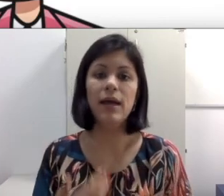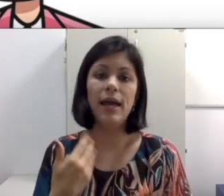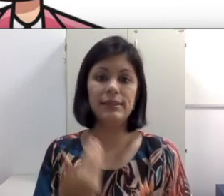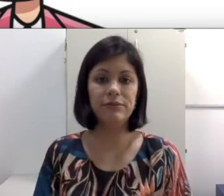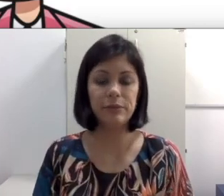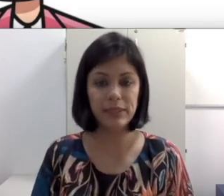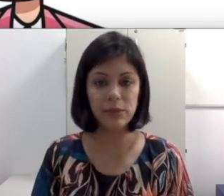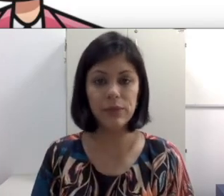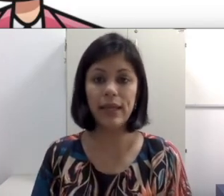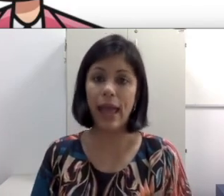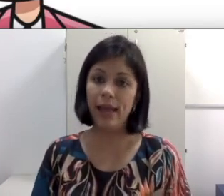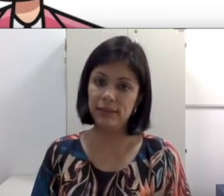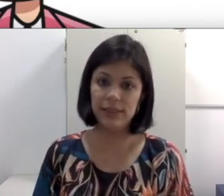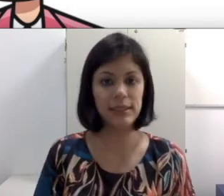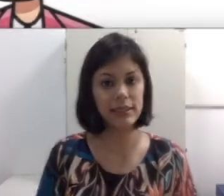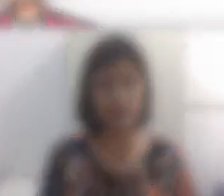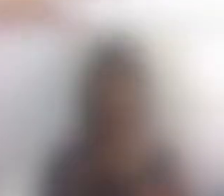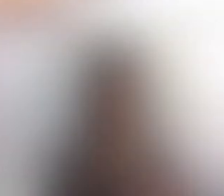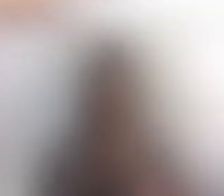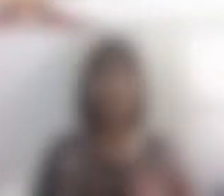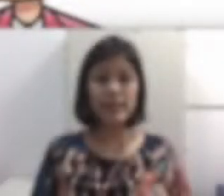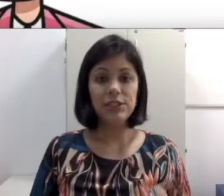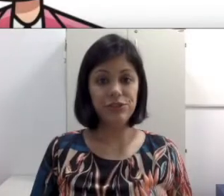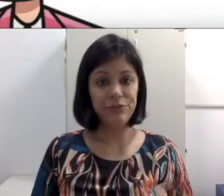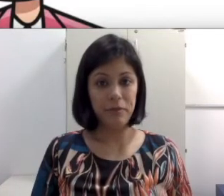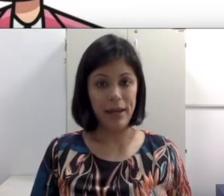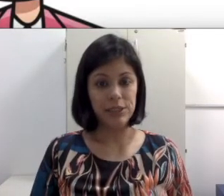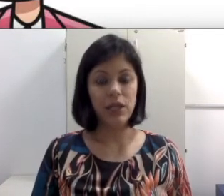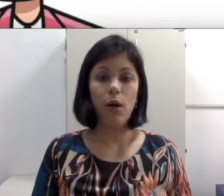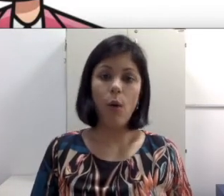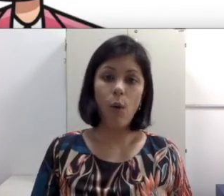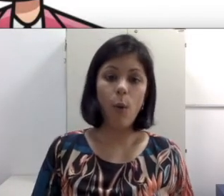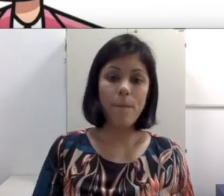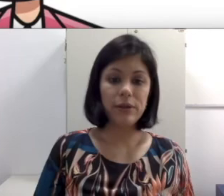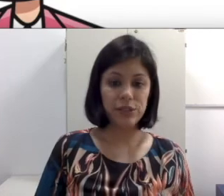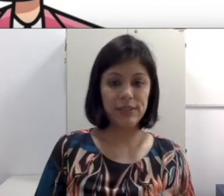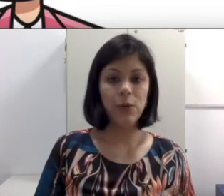essa informação que é às vezes essencial. Em salas de Informática ou como projeção,